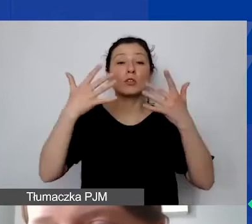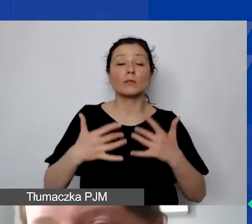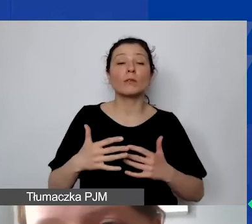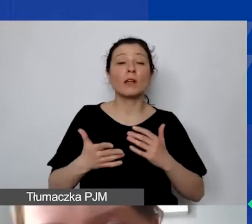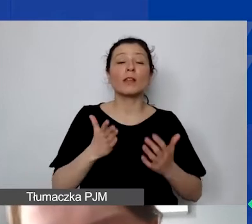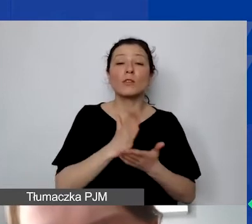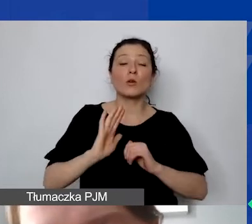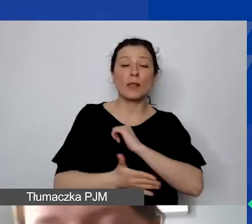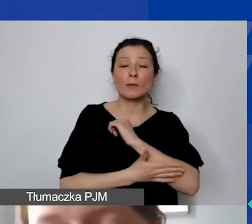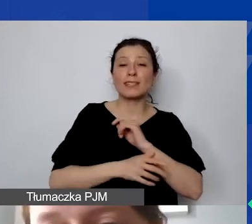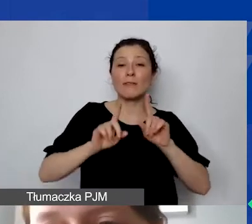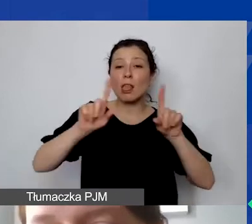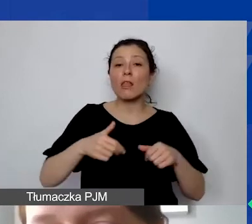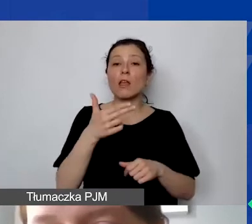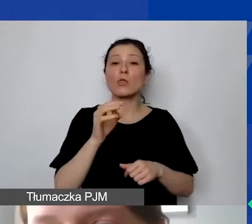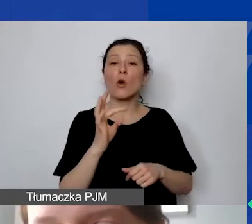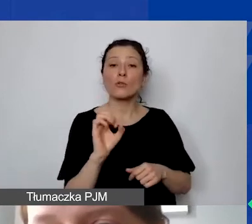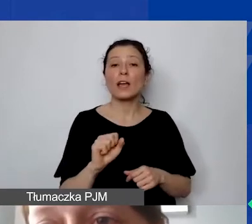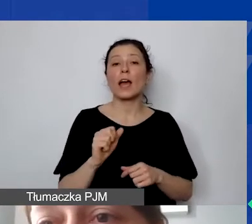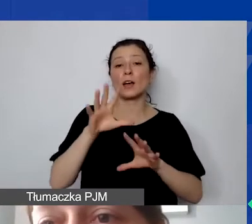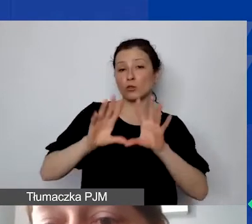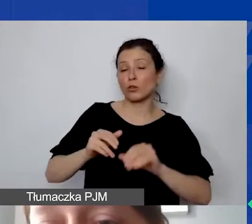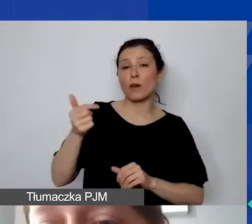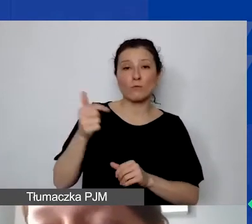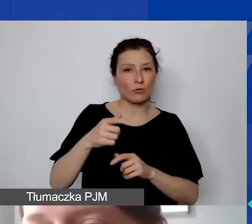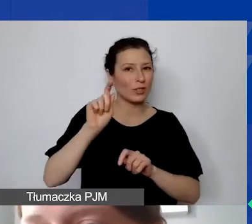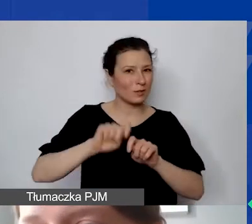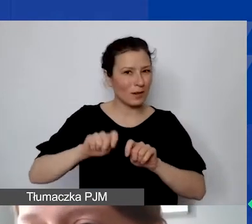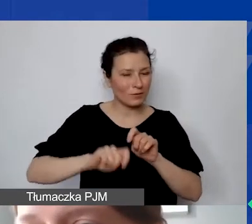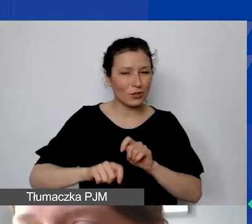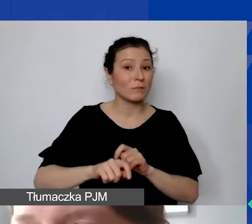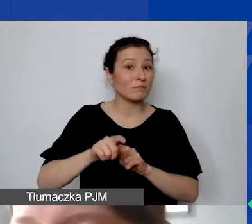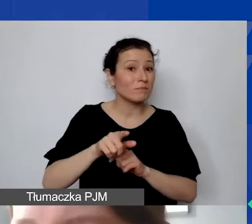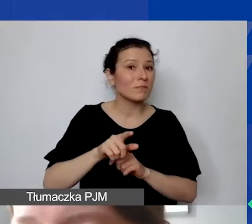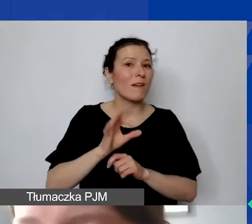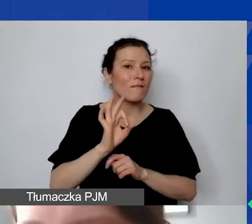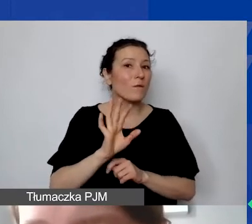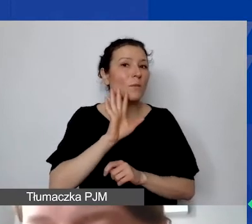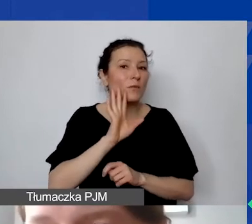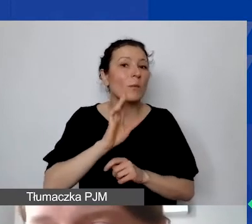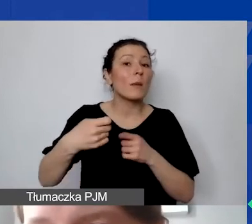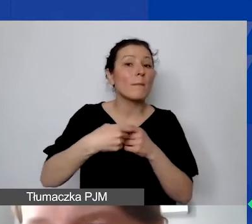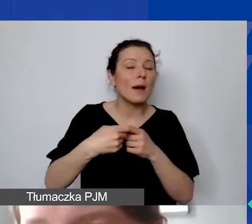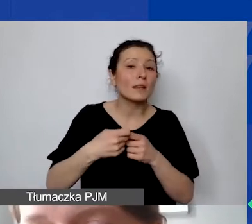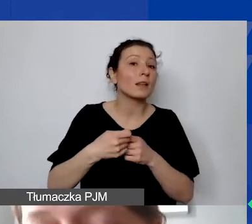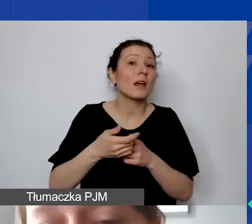Muszą państwo sprawdzić, czy państwa potencjalny partner nie będzie miał sytuacji, że musi zafakturować daną czynność.